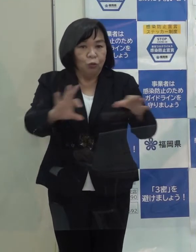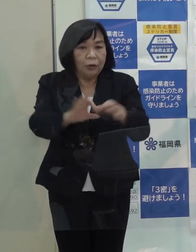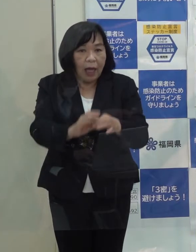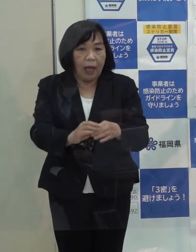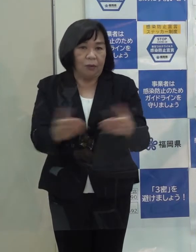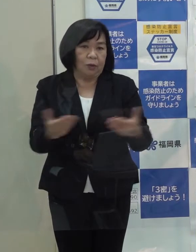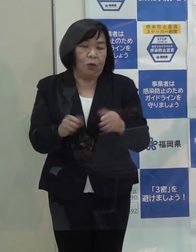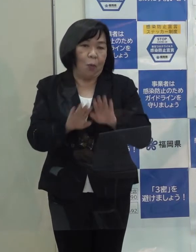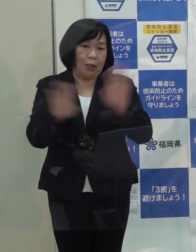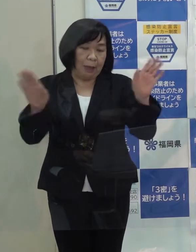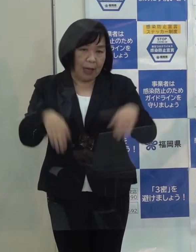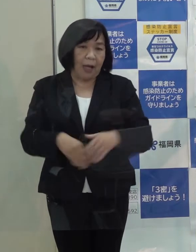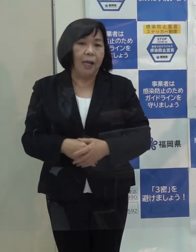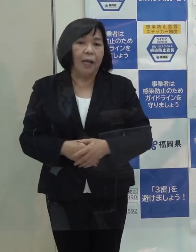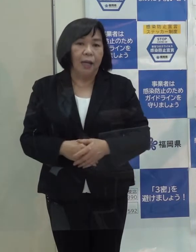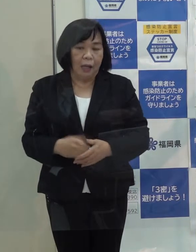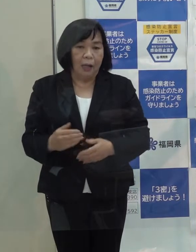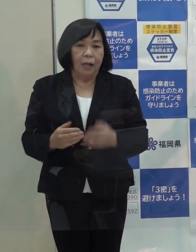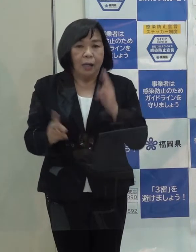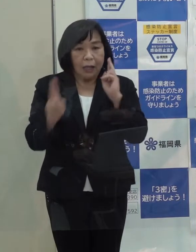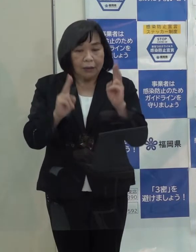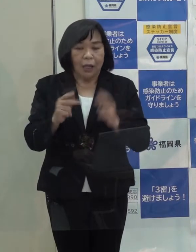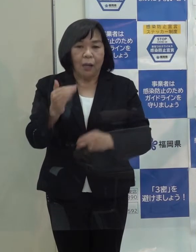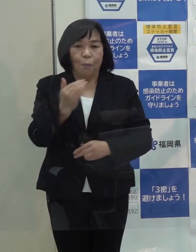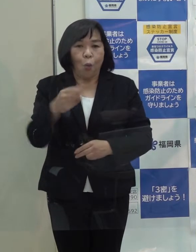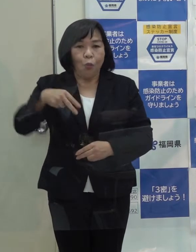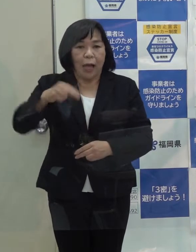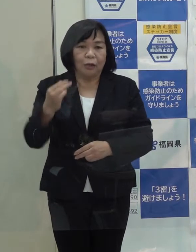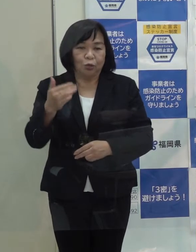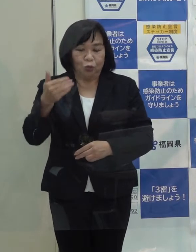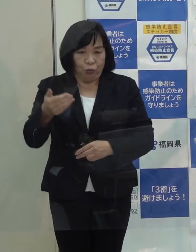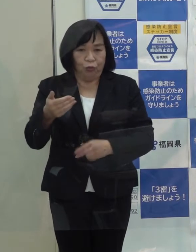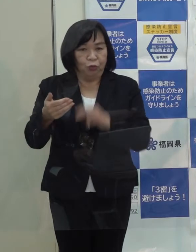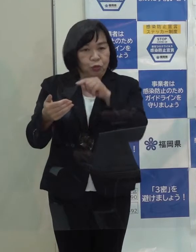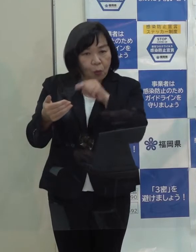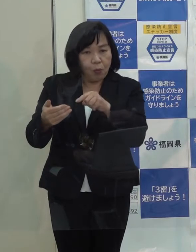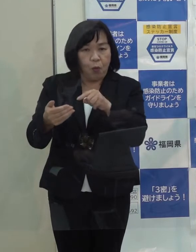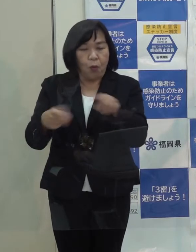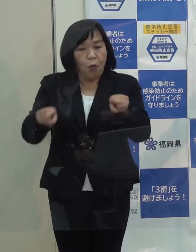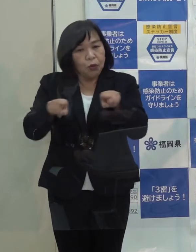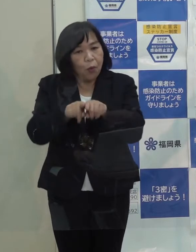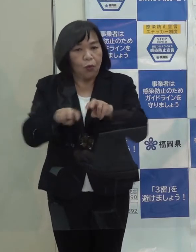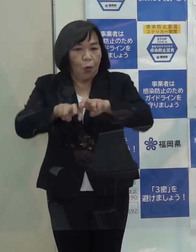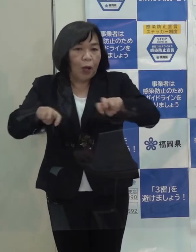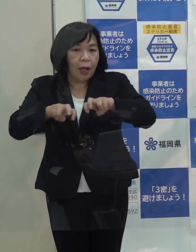ボナックとのコロナウイルス治療薬の共同開発も進んでいます